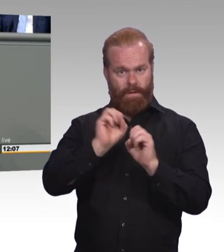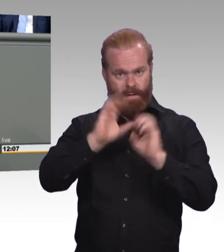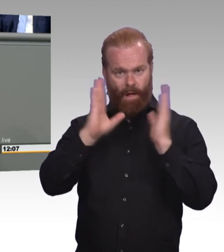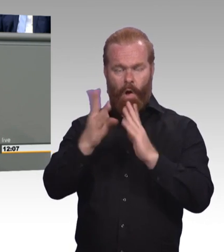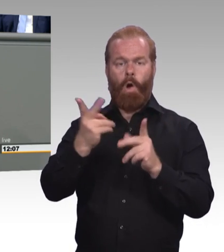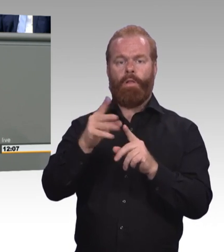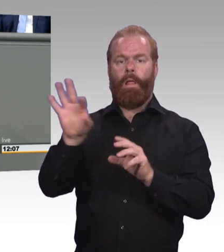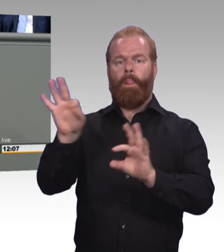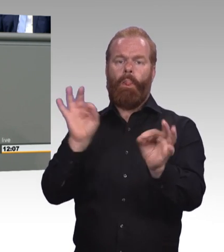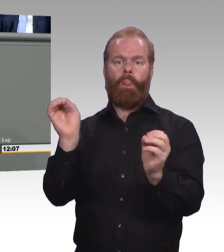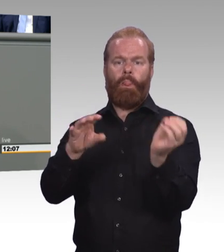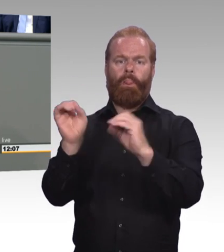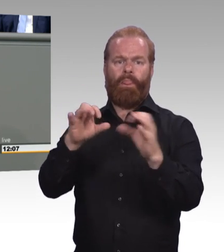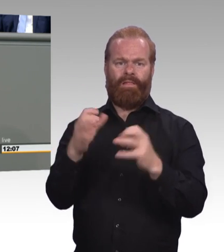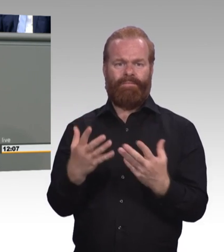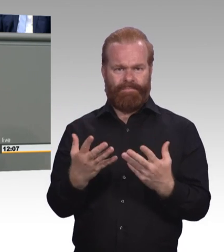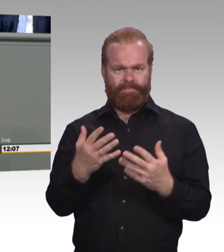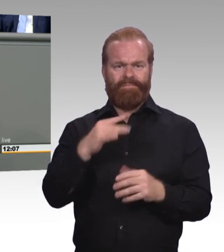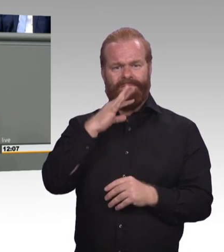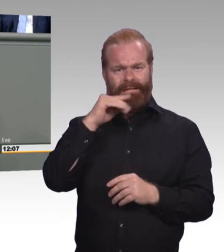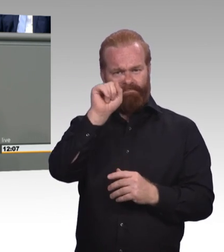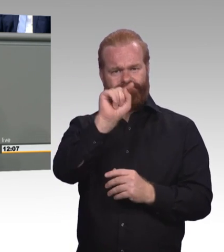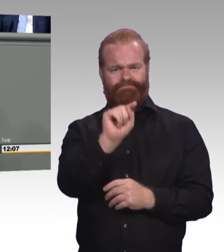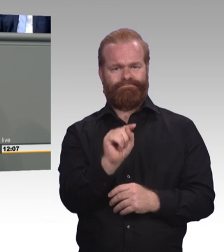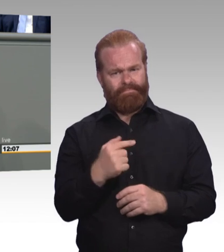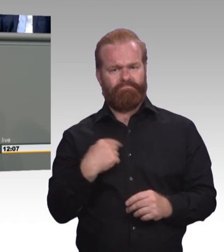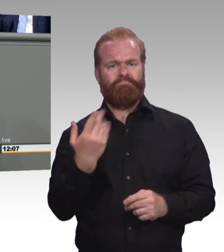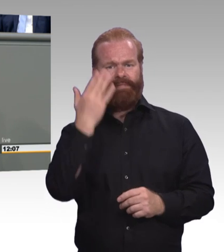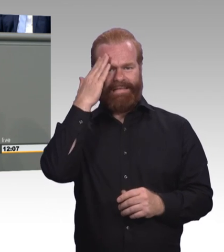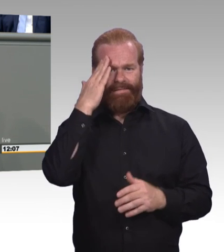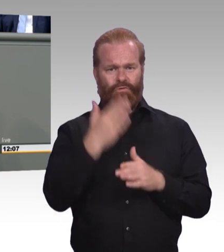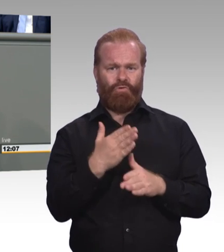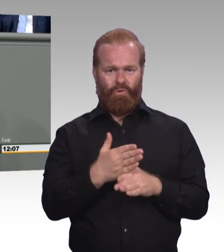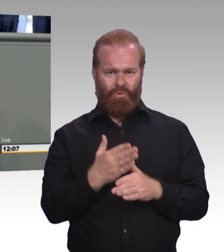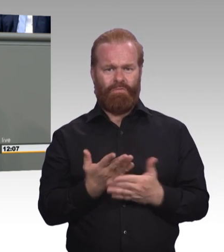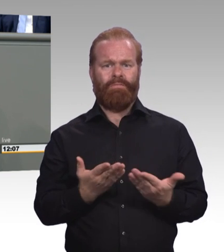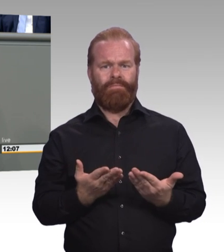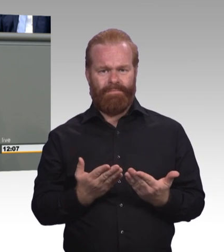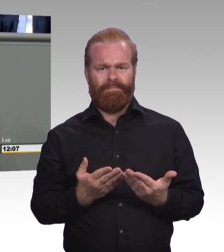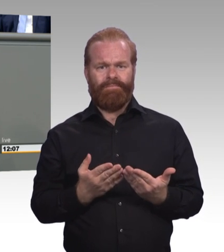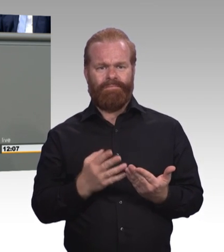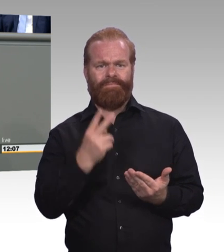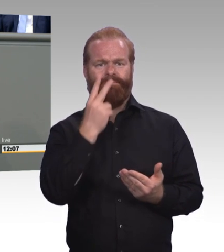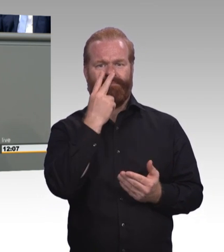(Beifall) Und ich frage Sie, Frau Ministerin, finden Sie es zeitgemäß Weiterbildung so eng zu denken.